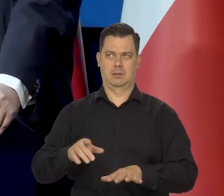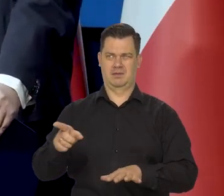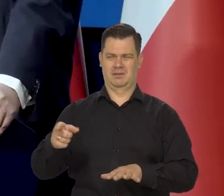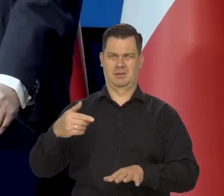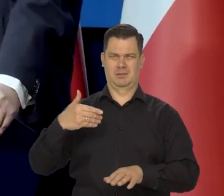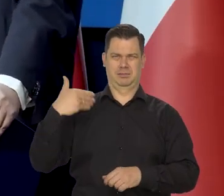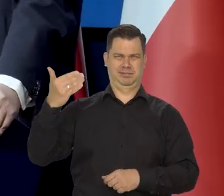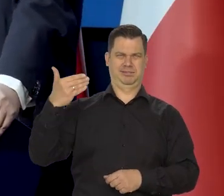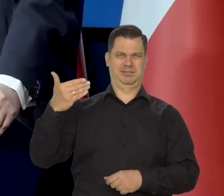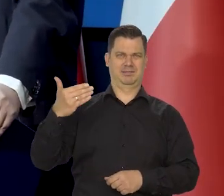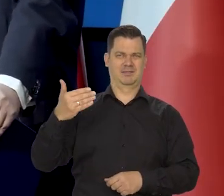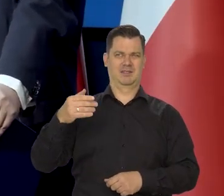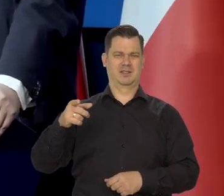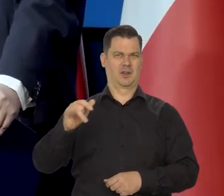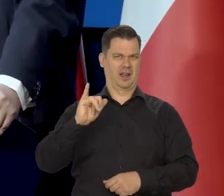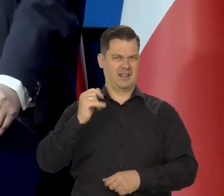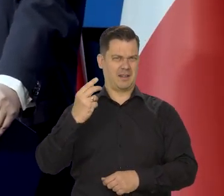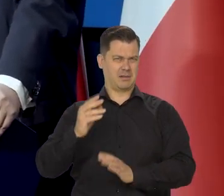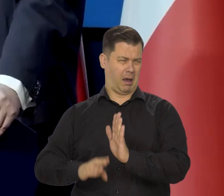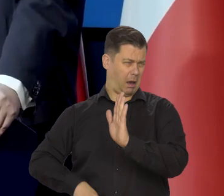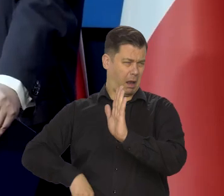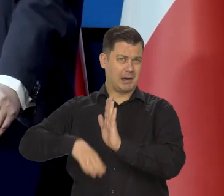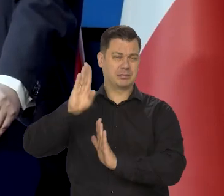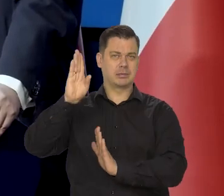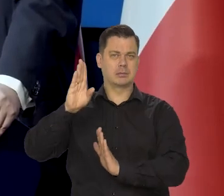jakieś niesłychanie wysokiej inflacji,